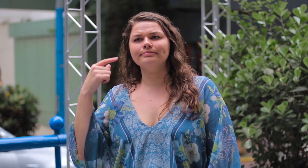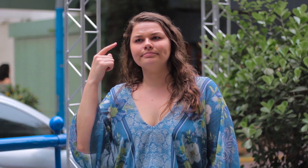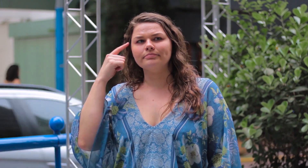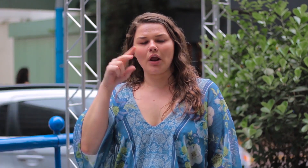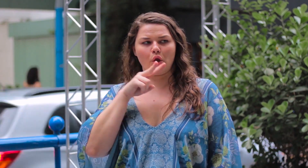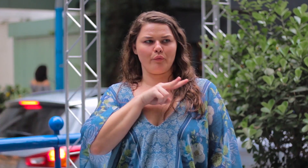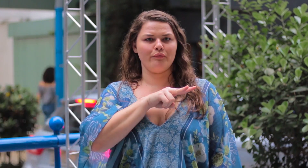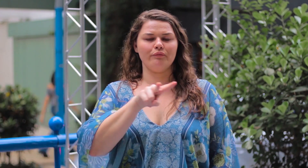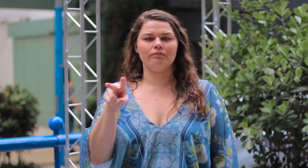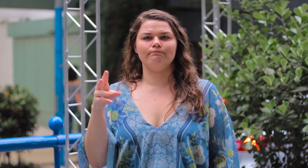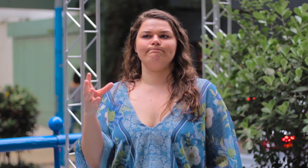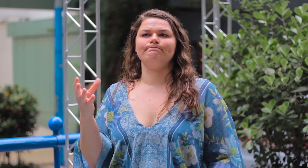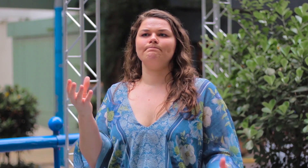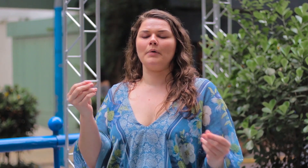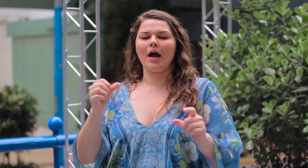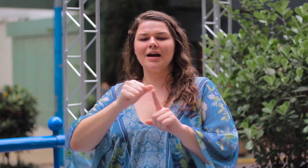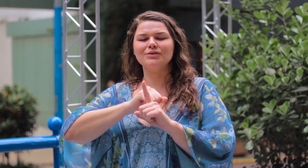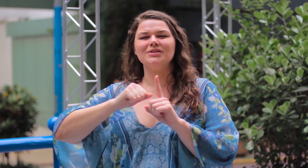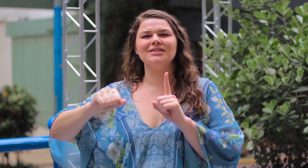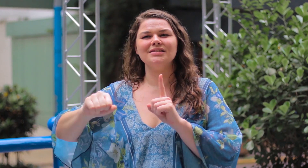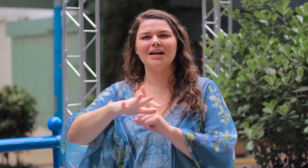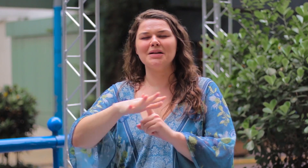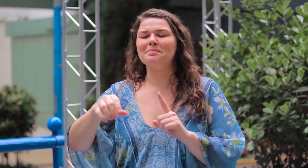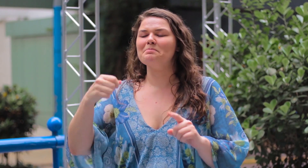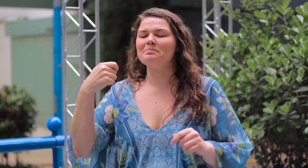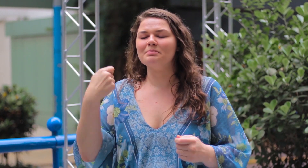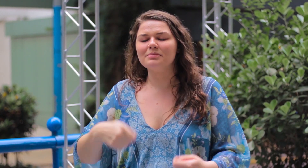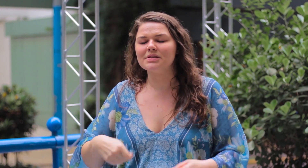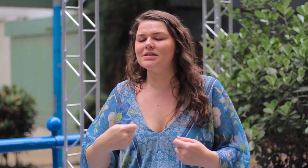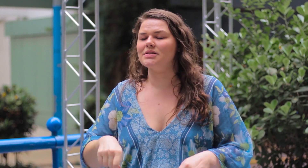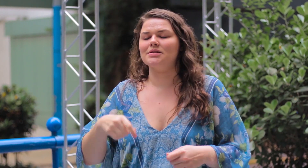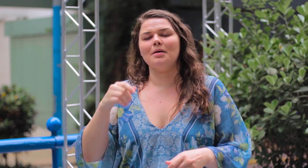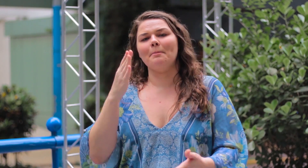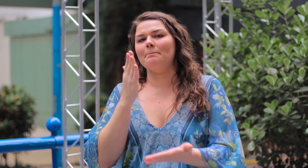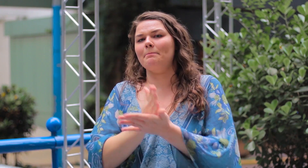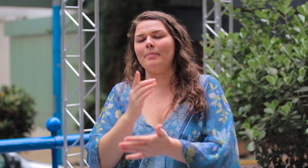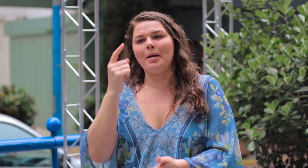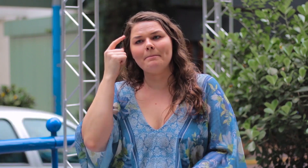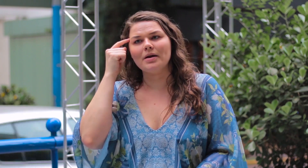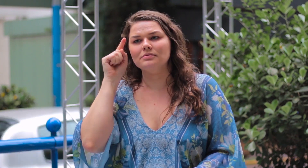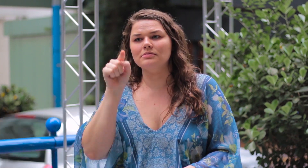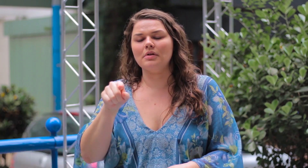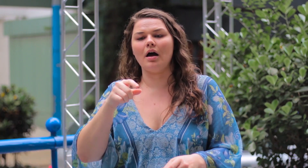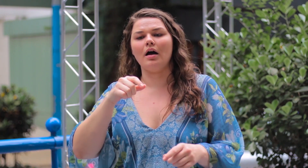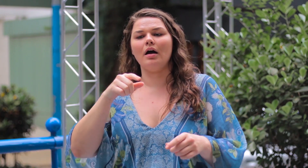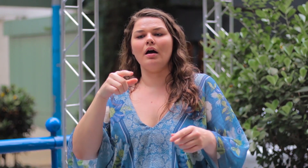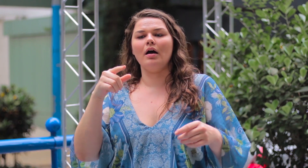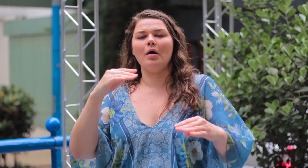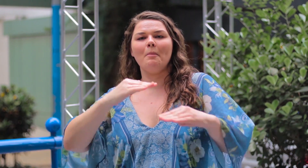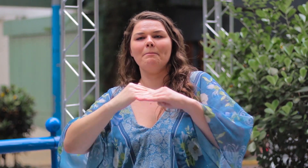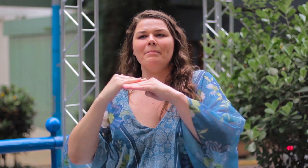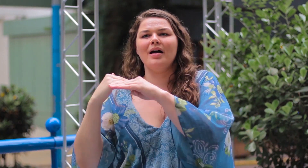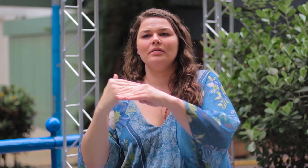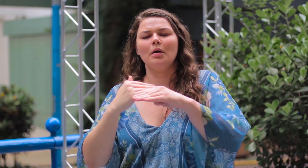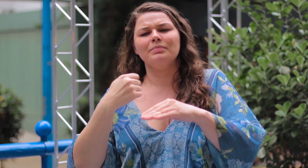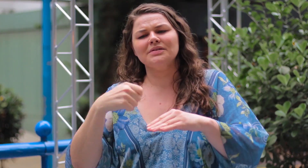Eu observo e penso que a sociedade precisa parar e pensar sobre esse esteriótipo padrão,